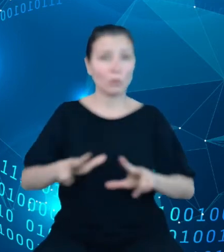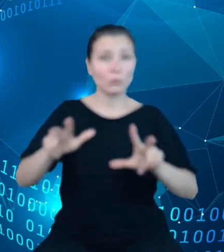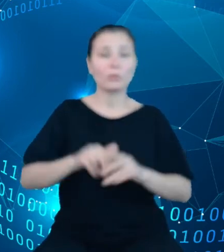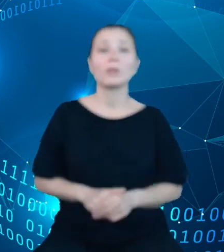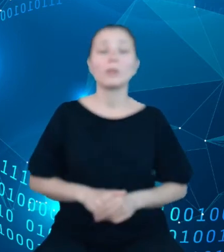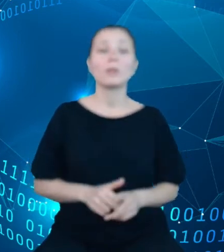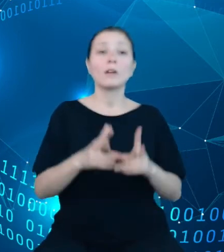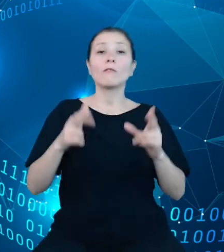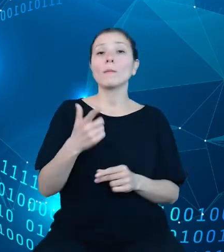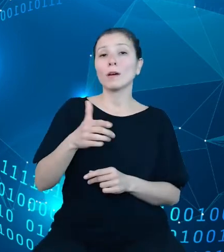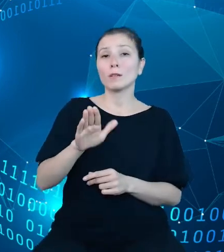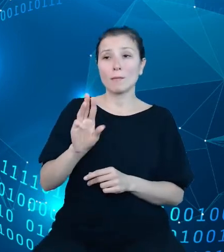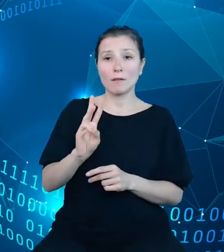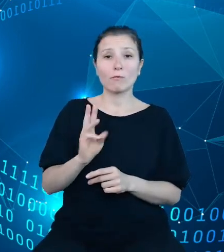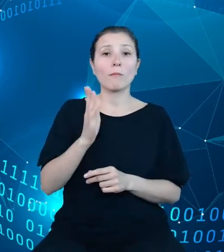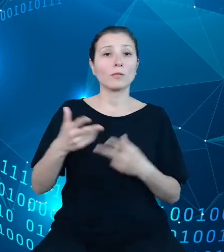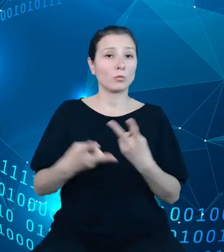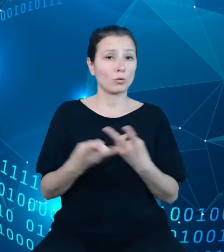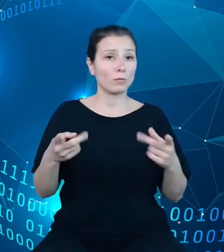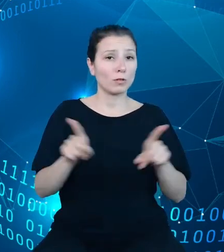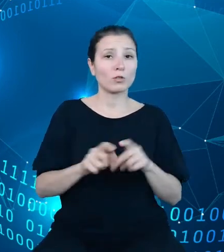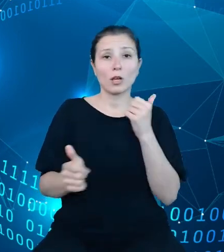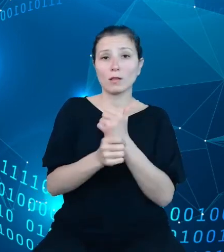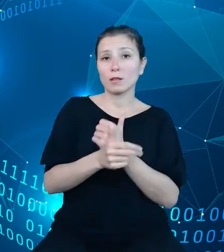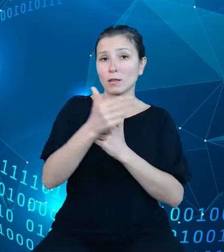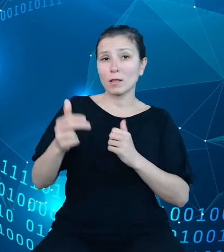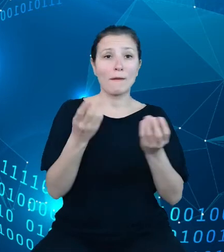zostaną także udostępnione dane na temat finansów publicznych, gospodarki